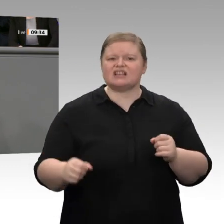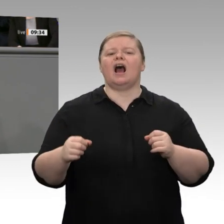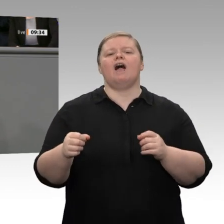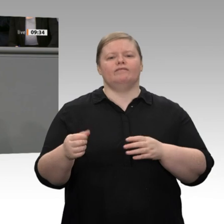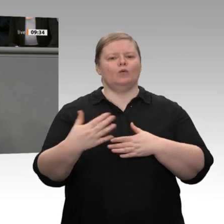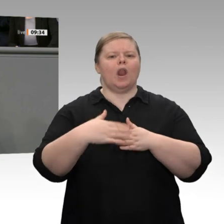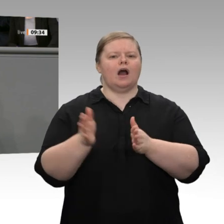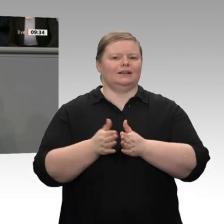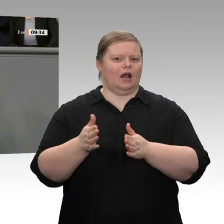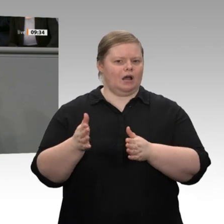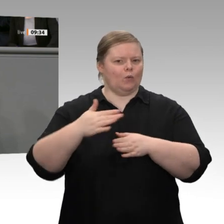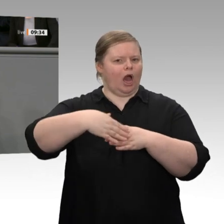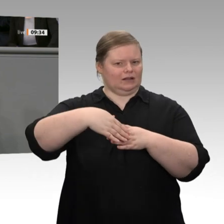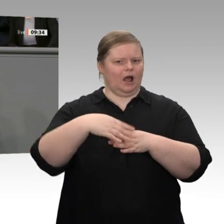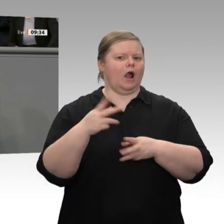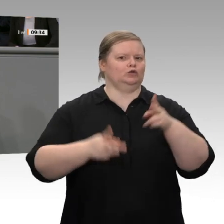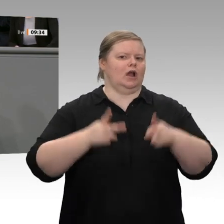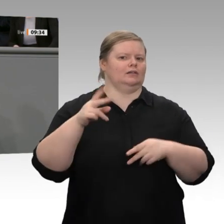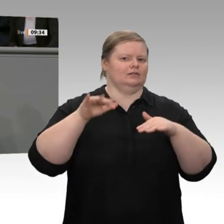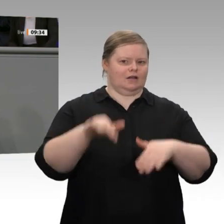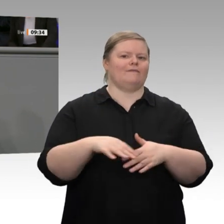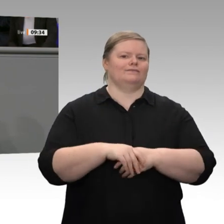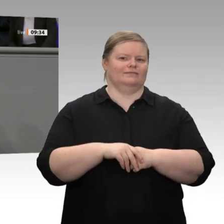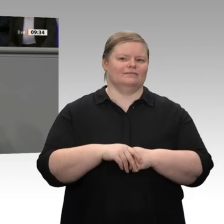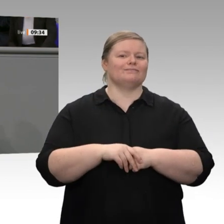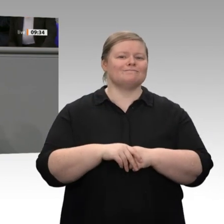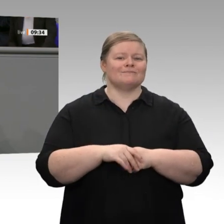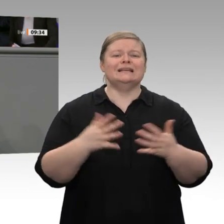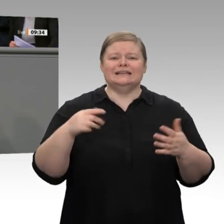zu erhöhen. Deswegen müssen wir wieder zu einer gesunden, zu einer marktwirtschaftlichen